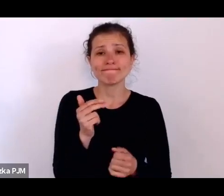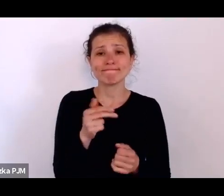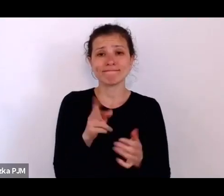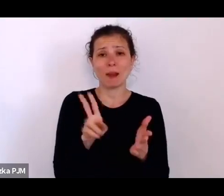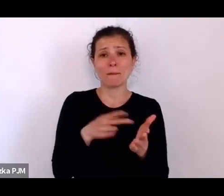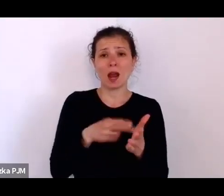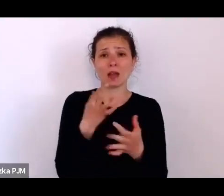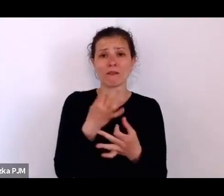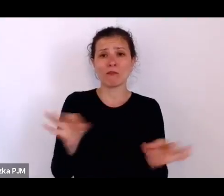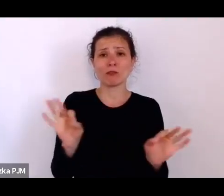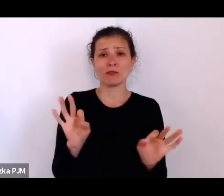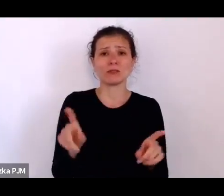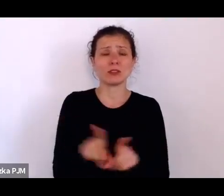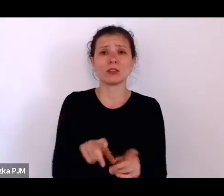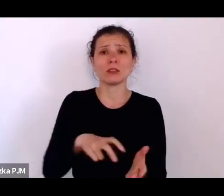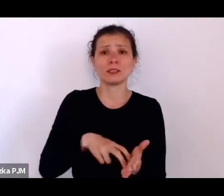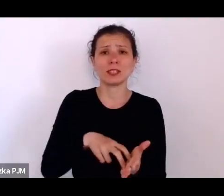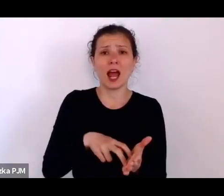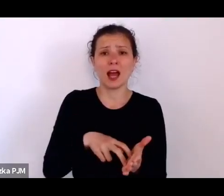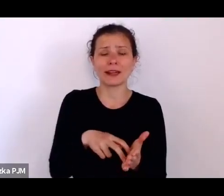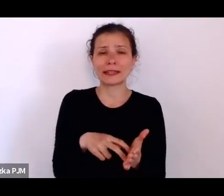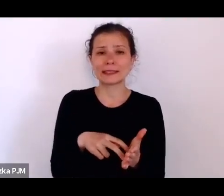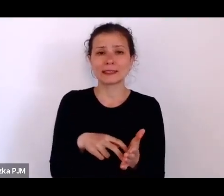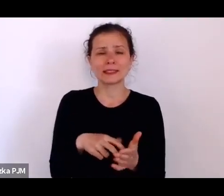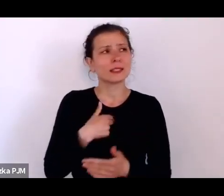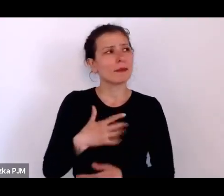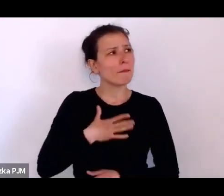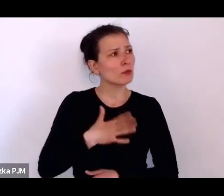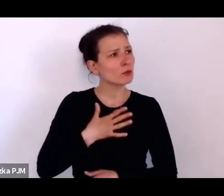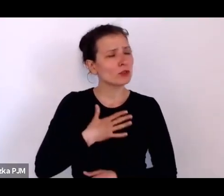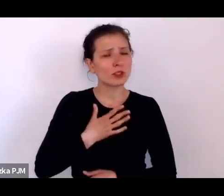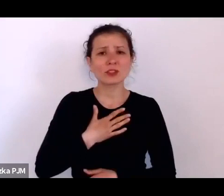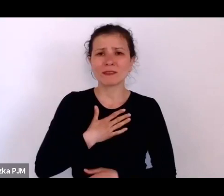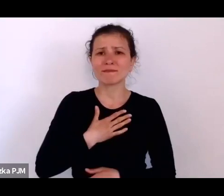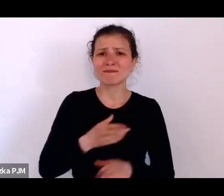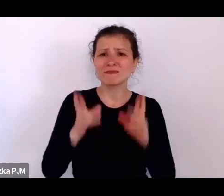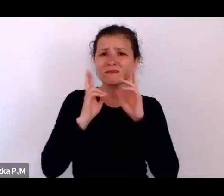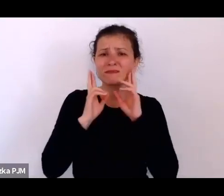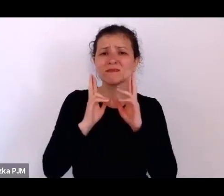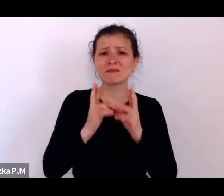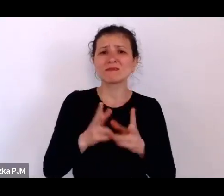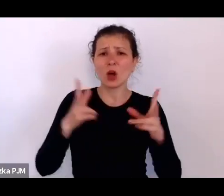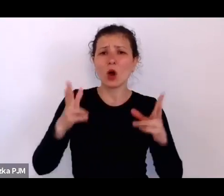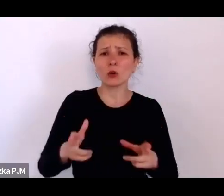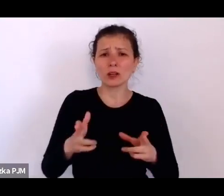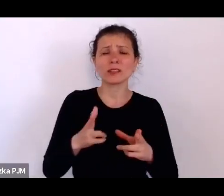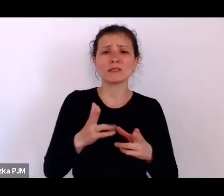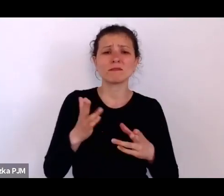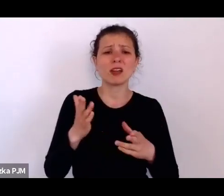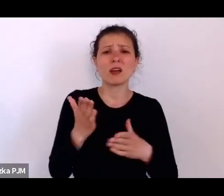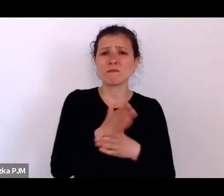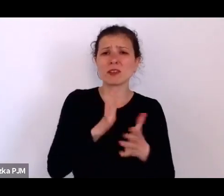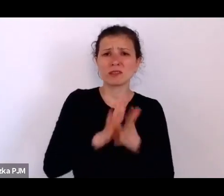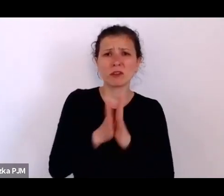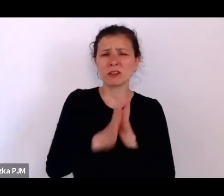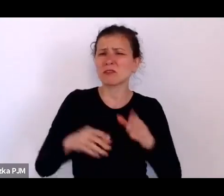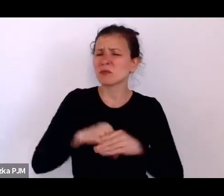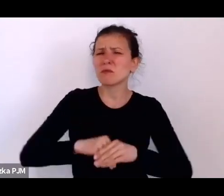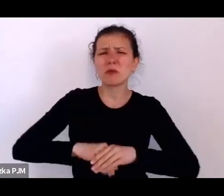No krótko mówiąc mam wrażenie, że ta rzeczywistość międzywojenna byłą przepełniona przemocą w rozmaity sposób.